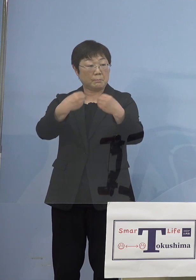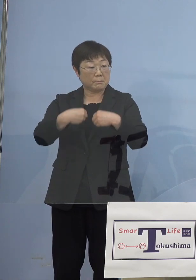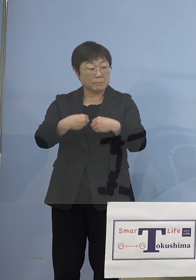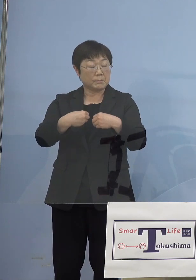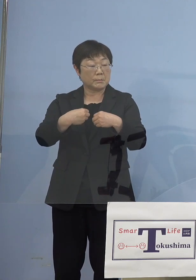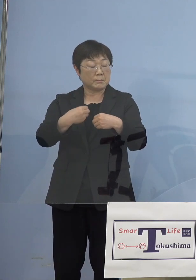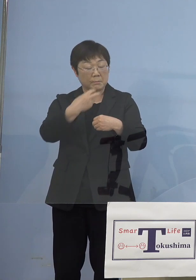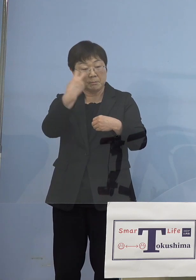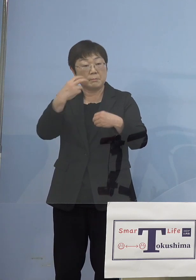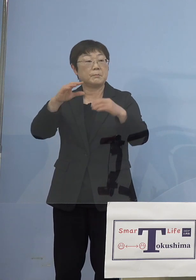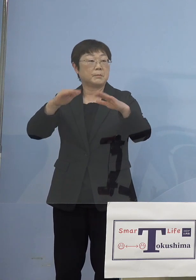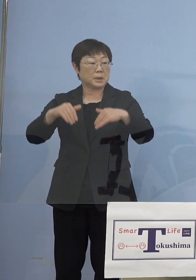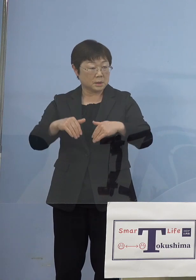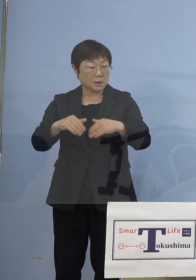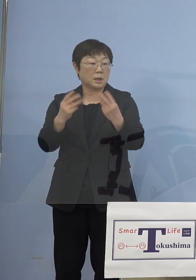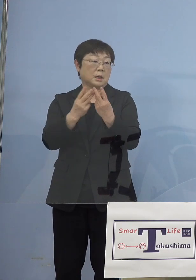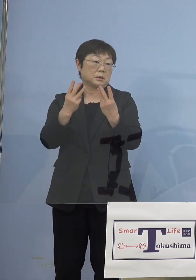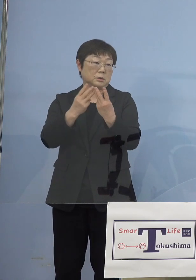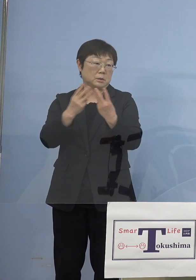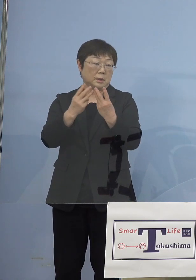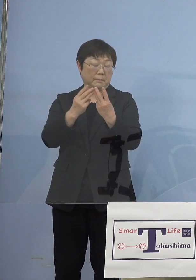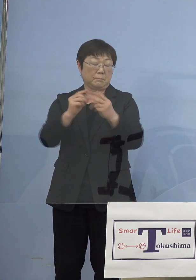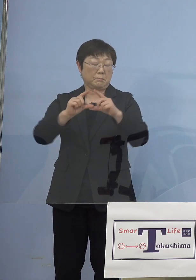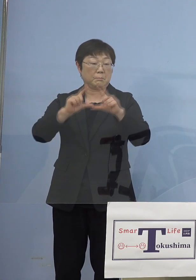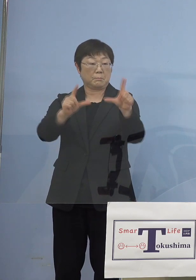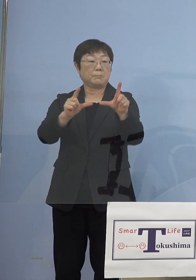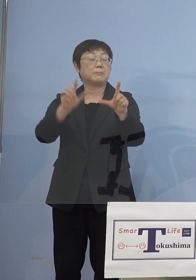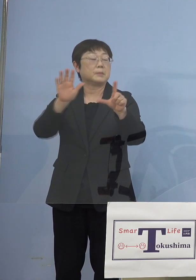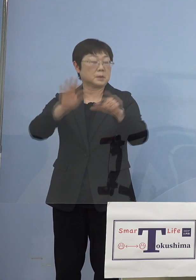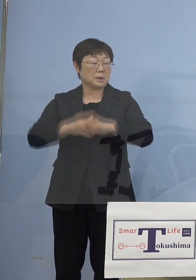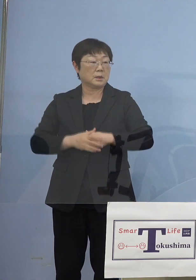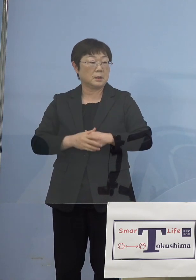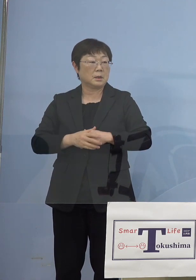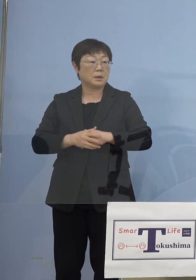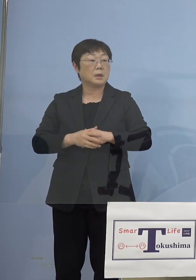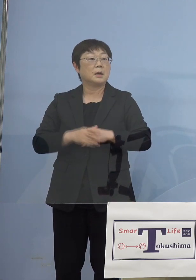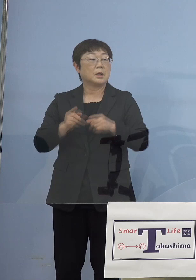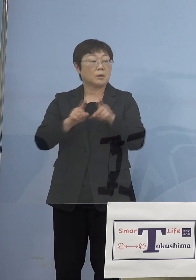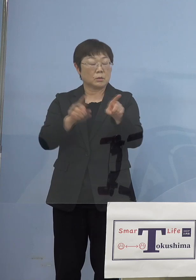驚くような数字が結果出てきたんですよね このモニタリングの検査の結果